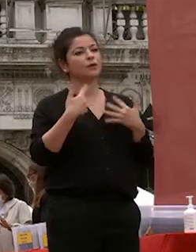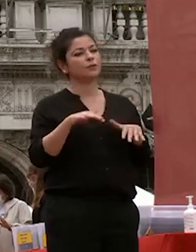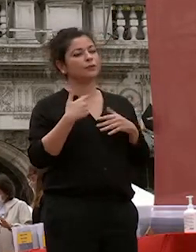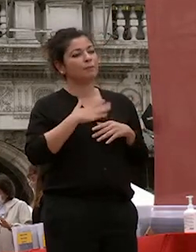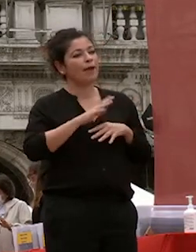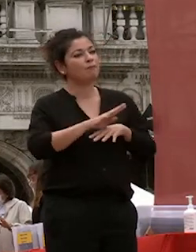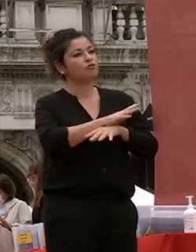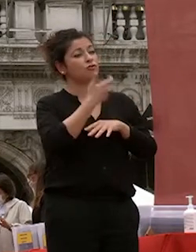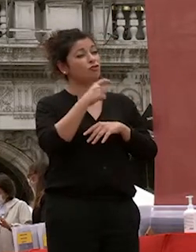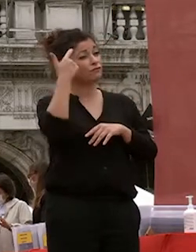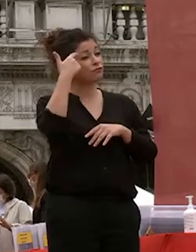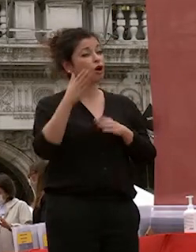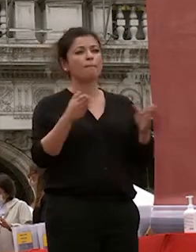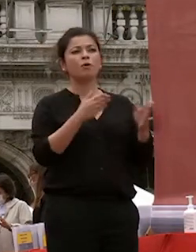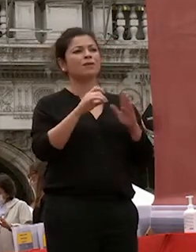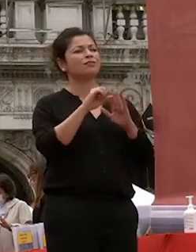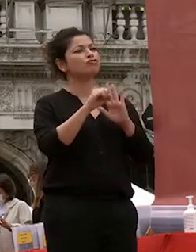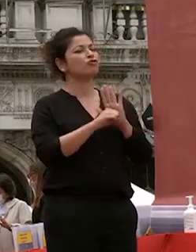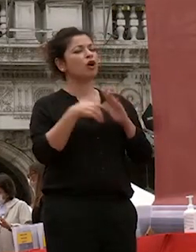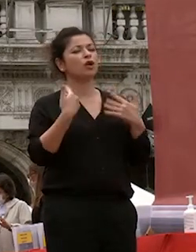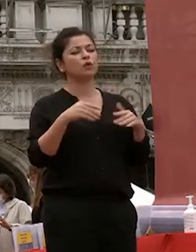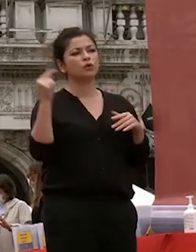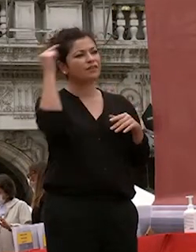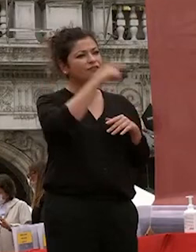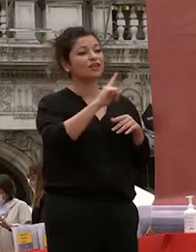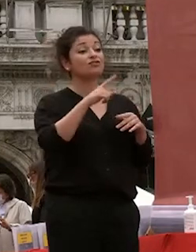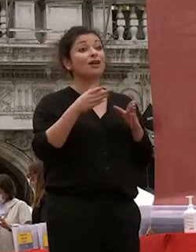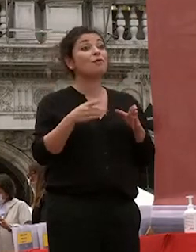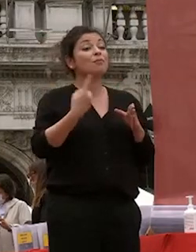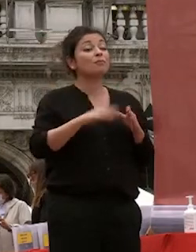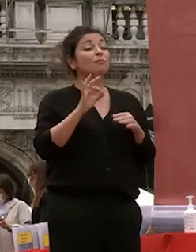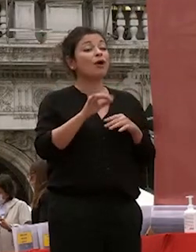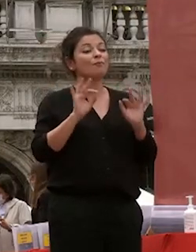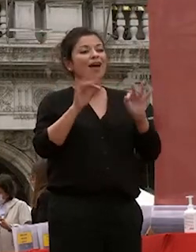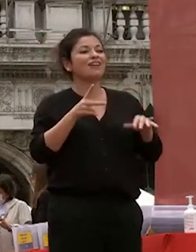momento di raggiungimento di un traguardo che festeggerete con famiglie